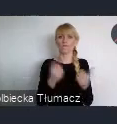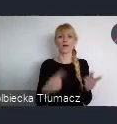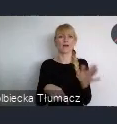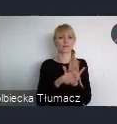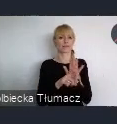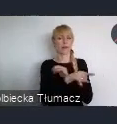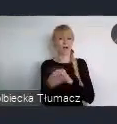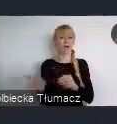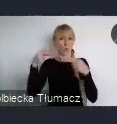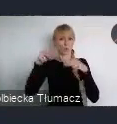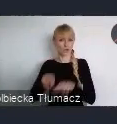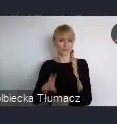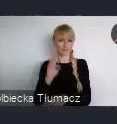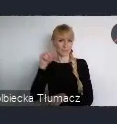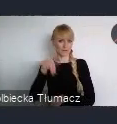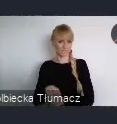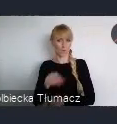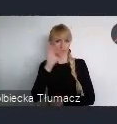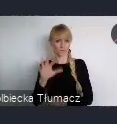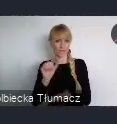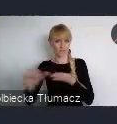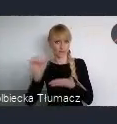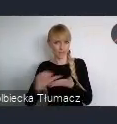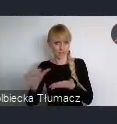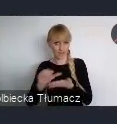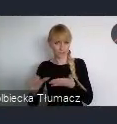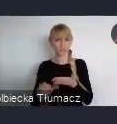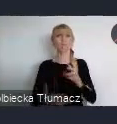polskiego i europejskiego dorobku w zakresie polityki miejskiej.